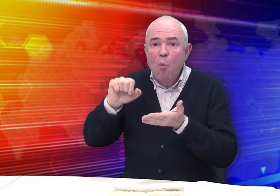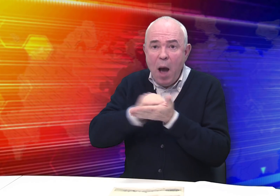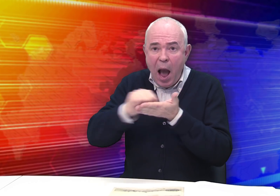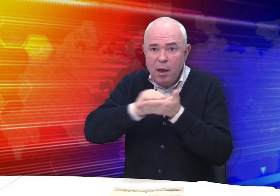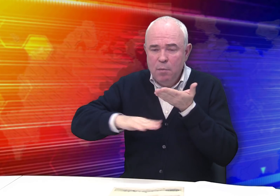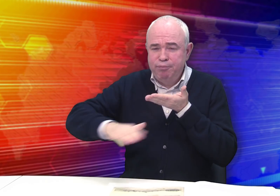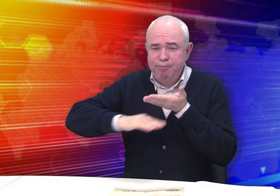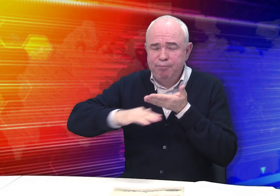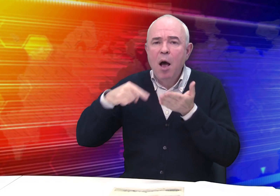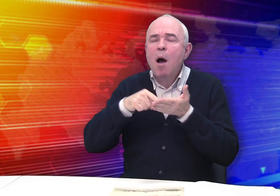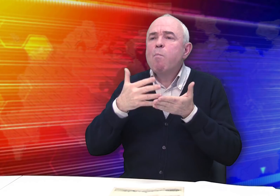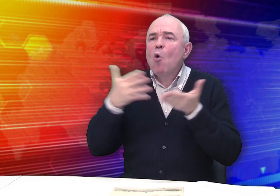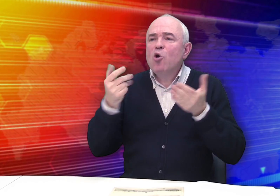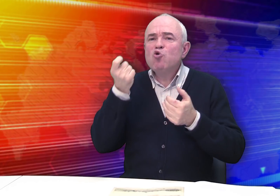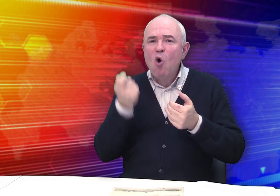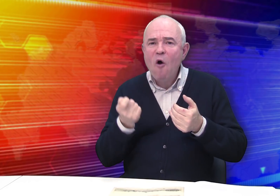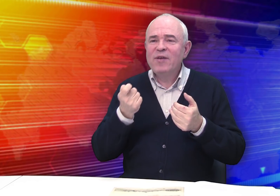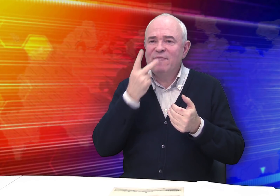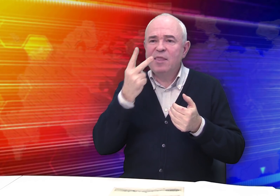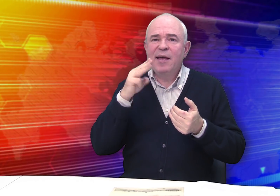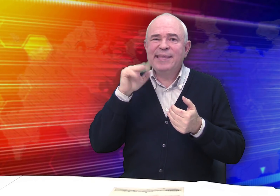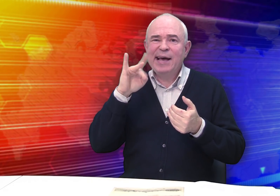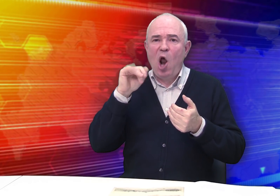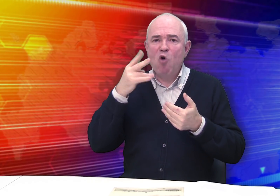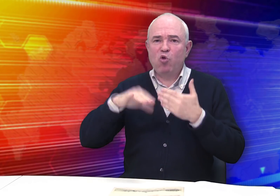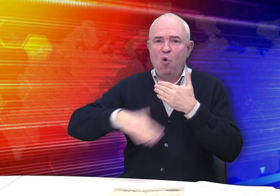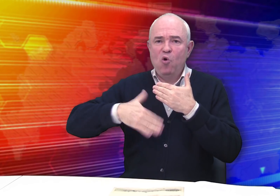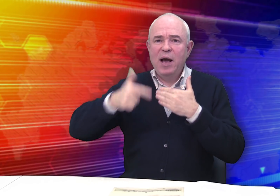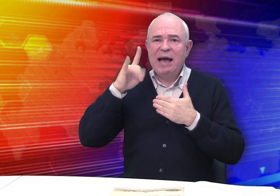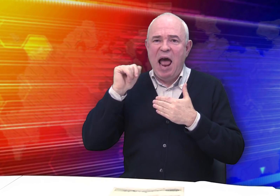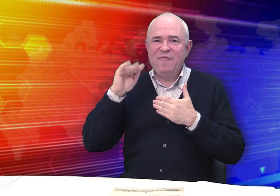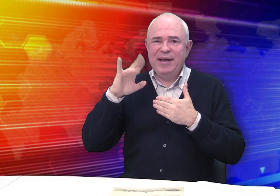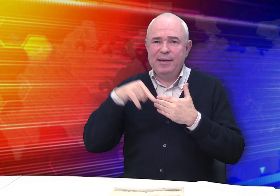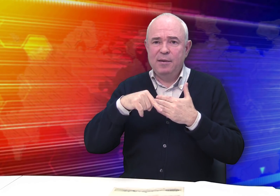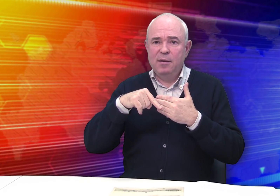как более дешевый вид тиражного графического искусства, чем гравюра.